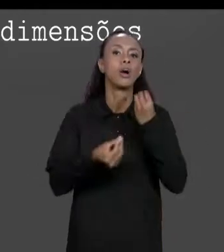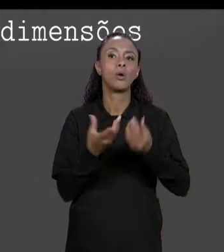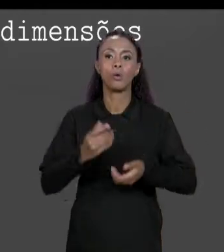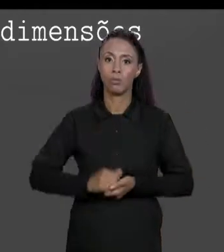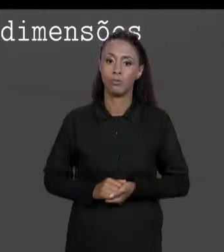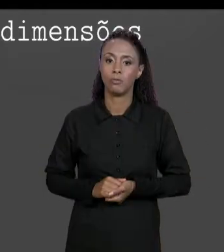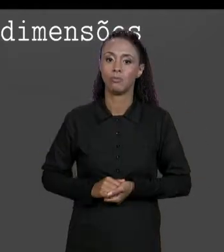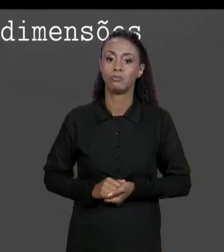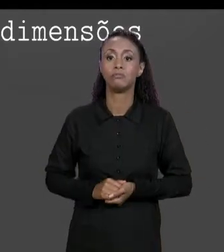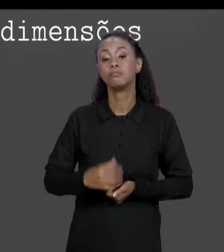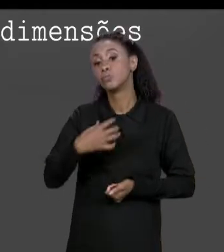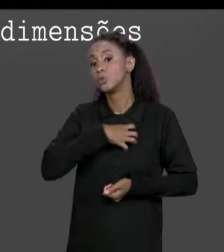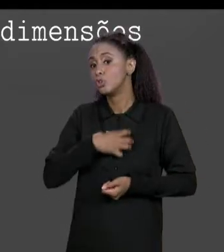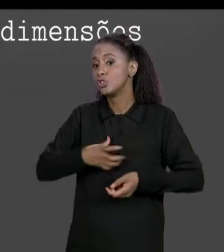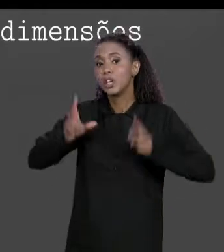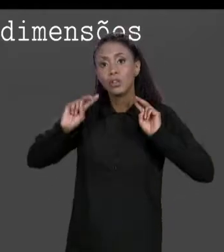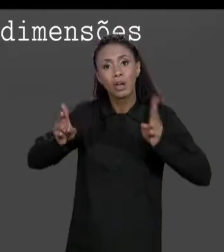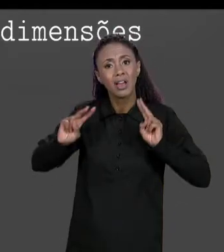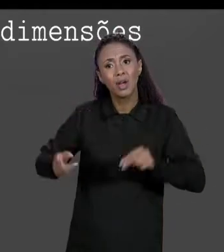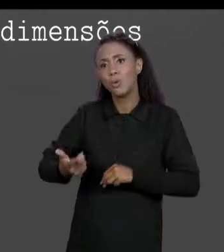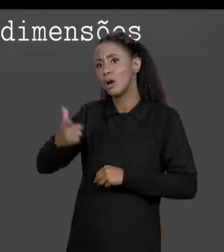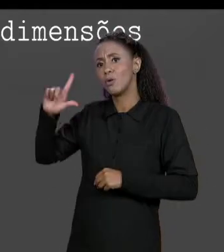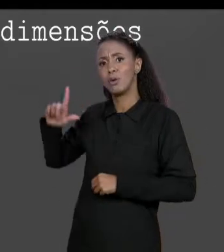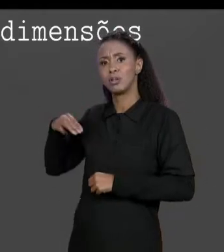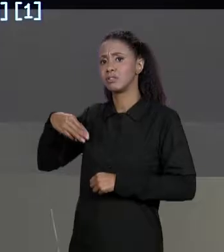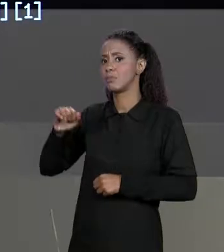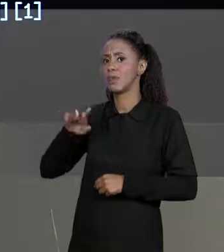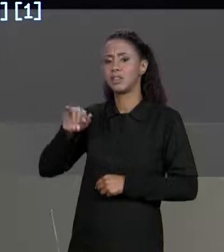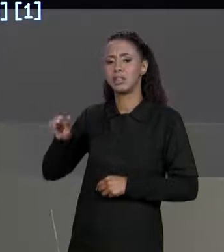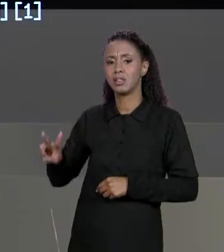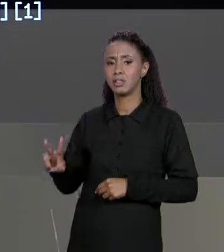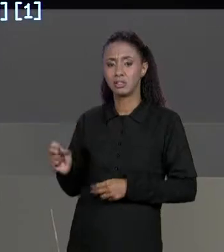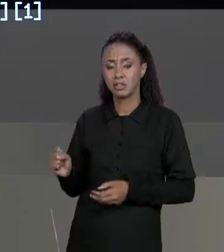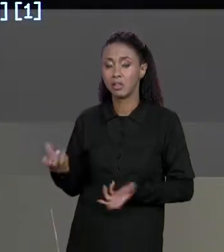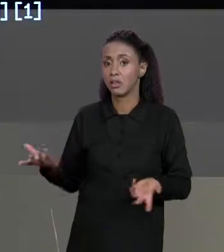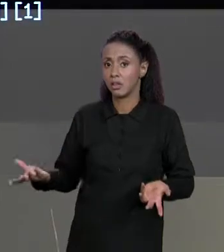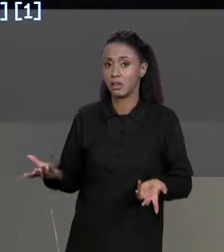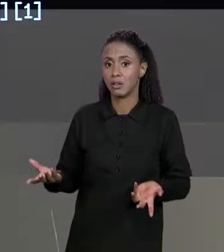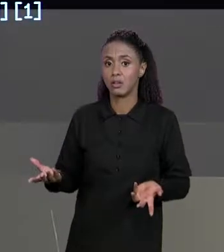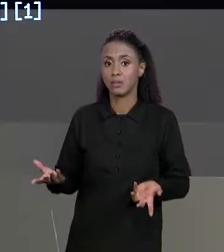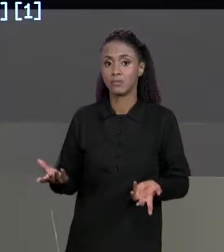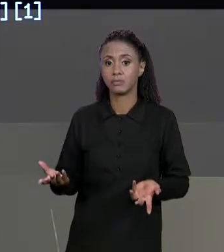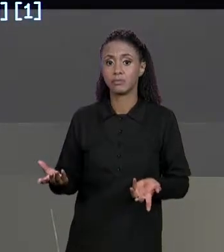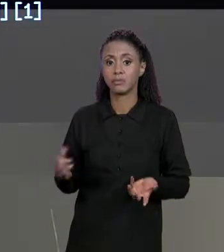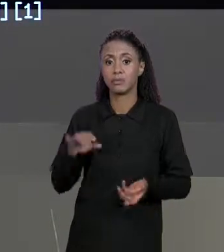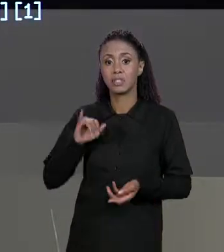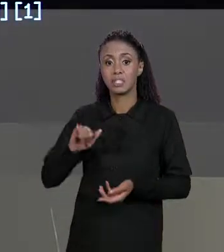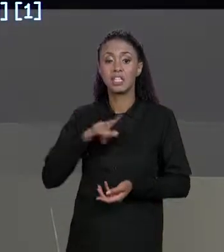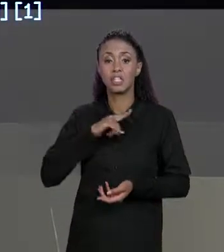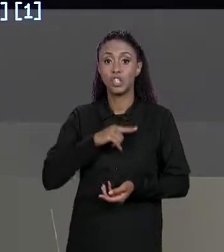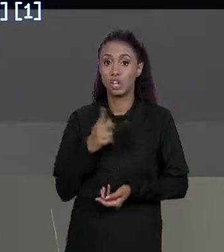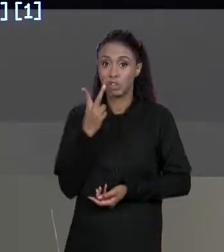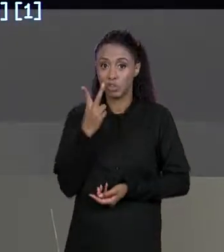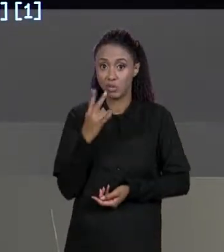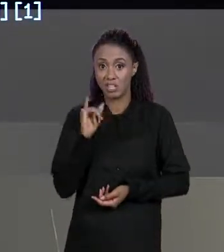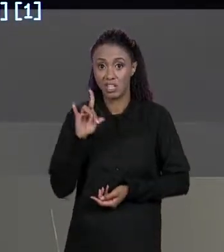MESMA MANEIRA QUE A GENTE ACESSAVA DE UMA MATRIZ BIDIMENSIONAL, UMA MATRIZ BIDIMENSIONAL TINHA 2 INDÍCES PARA ACESSAR CADA ELEMENTO